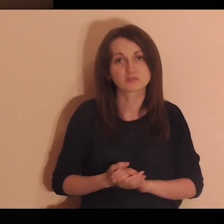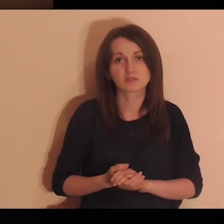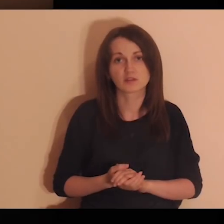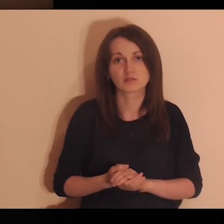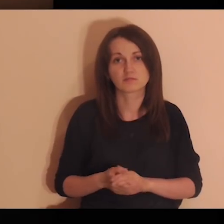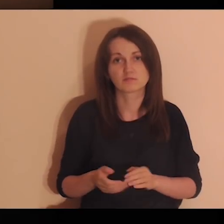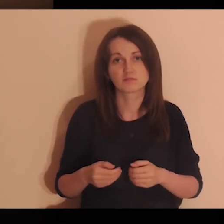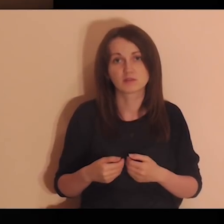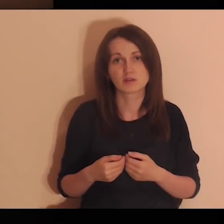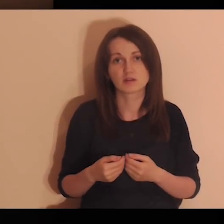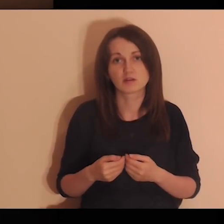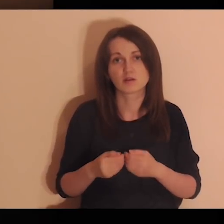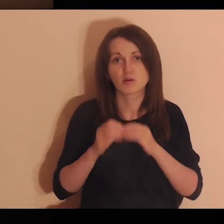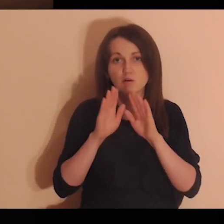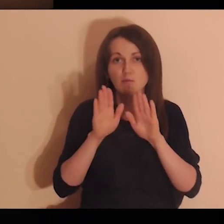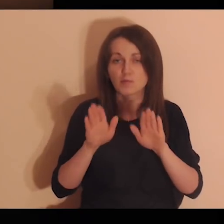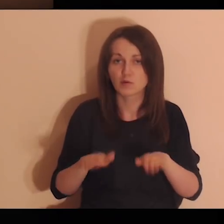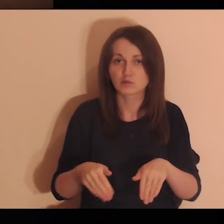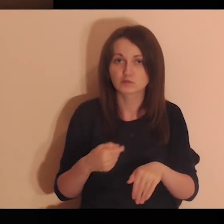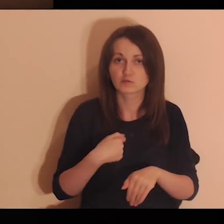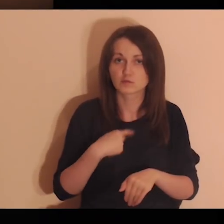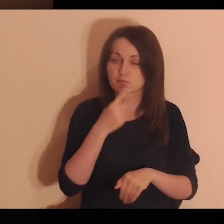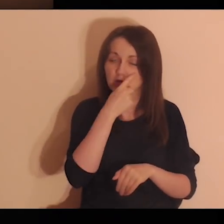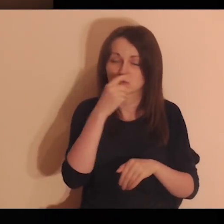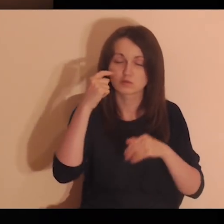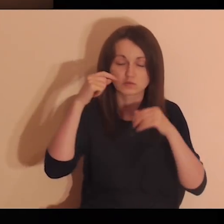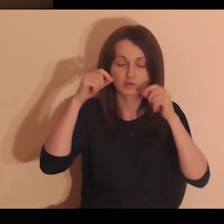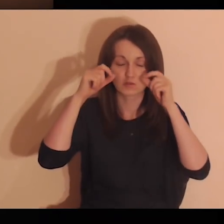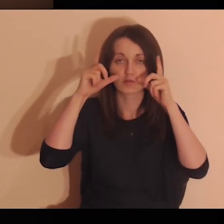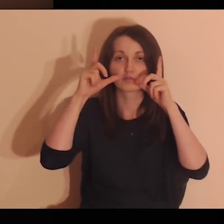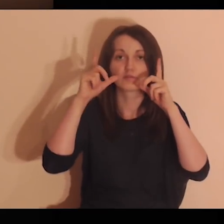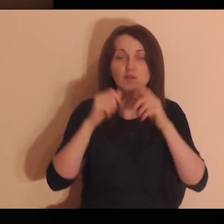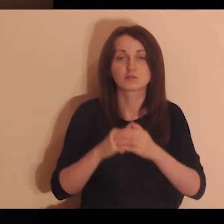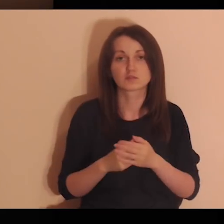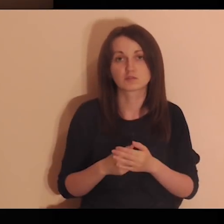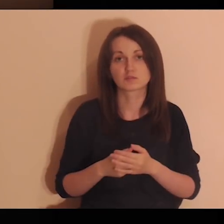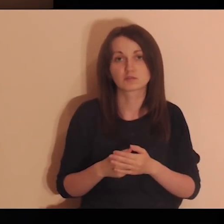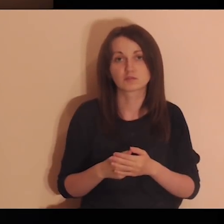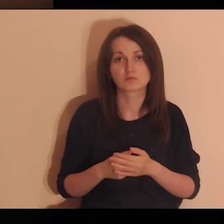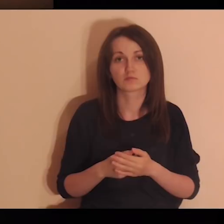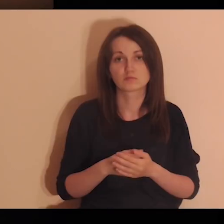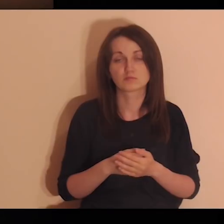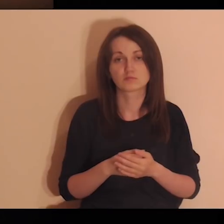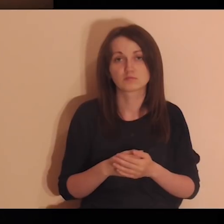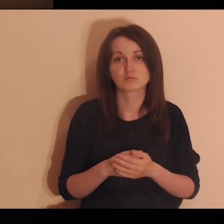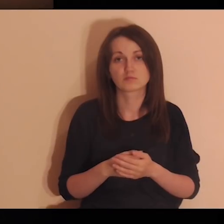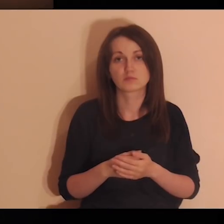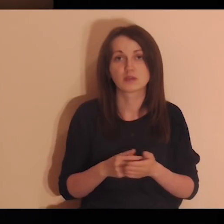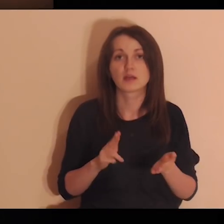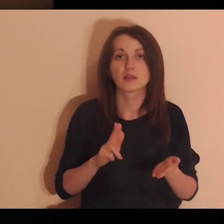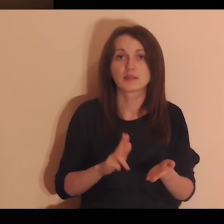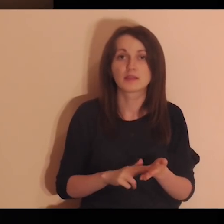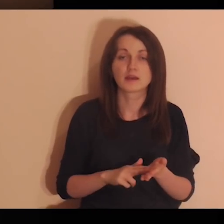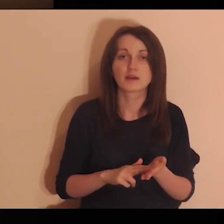Daj mi, Panie, otworzyć moje oczy na te osoby, dla których ja jestem ważny.